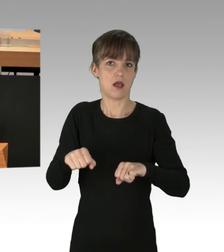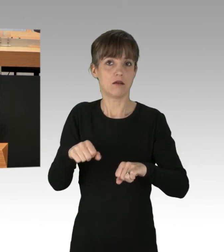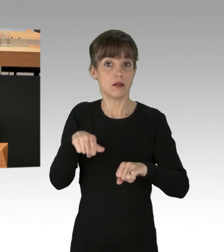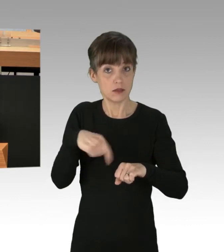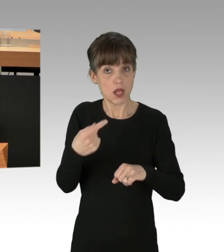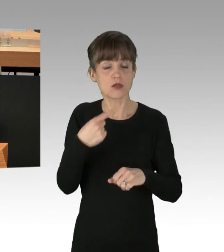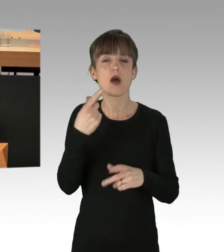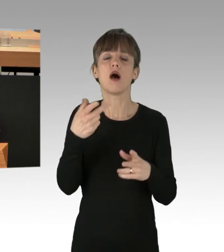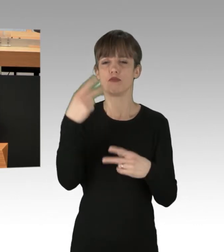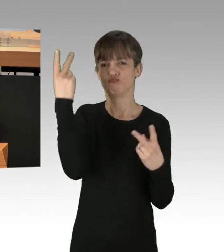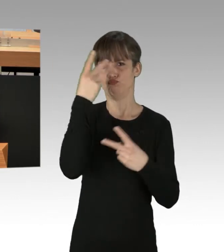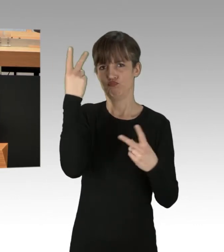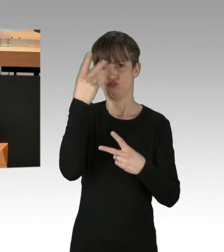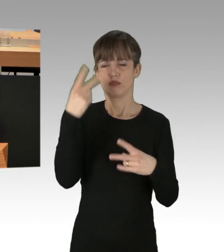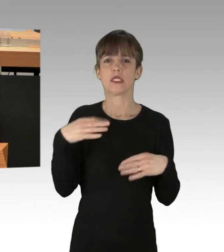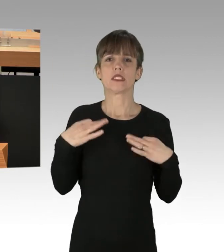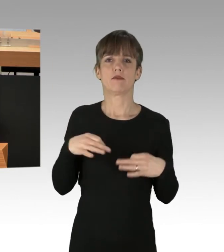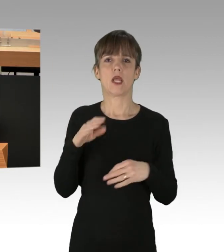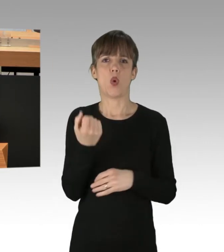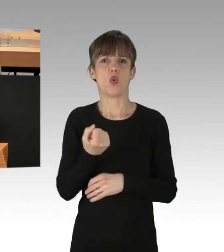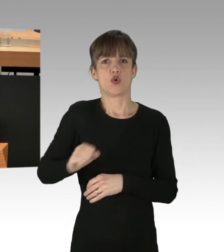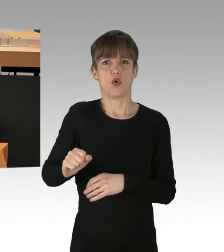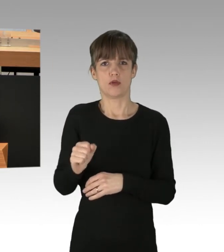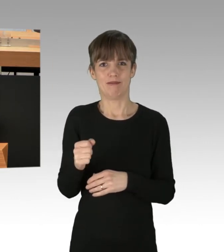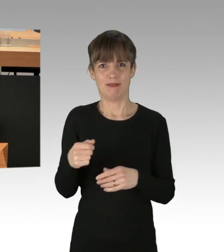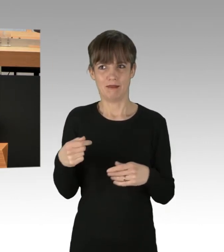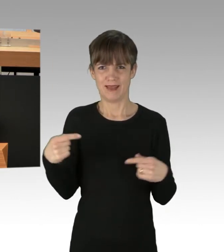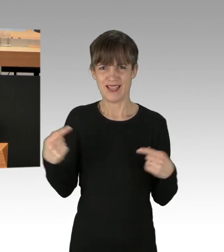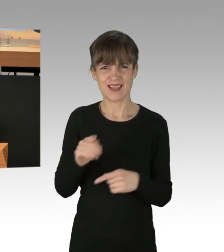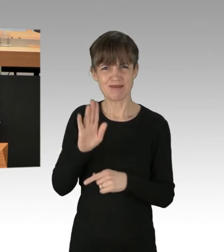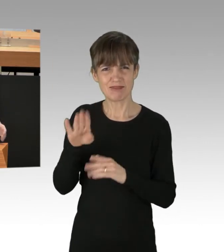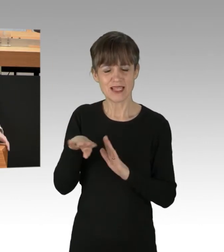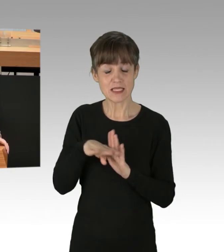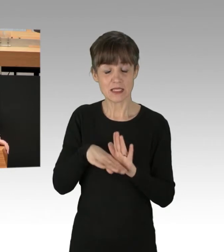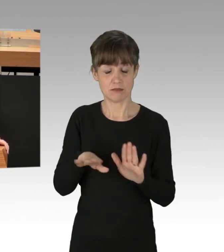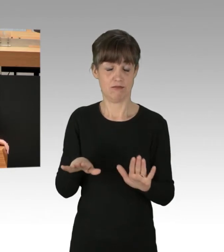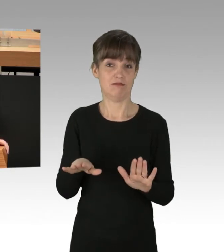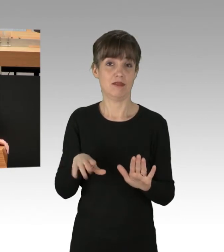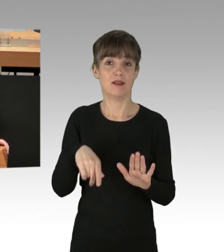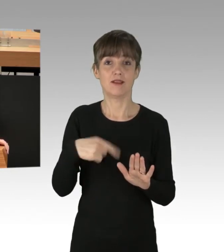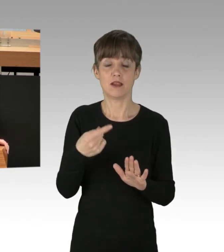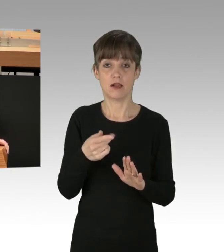gegenüber Ihren eigenen Gesetzen haben, dann geht davon für den Rechtsstaat eine große Gefahr aus.